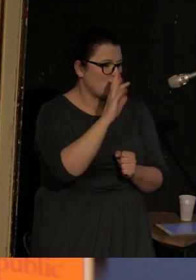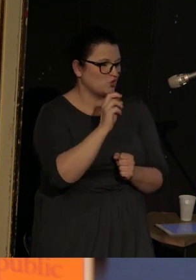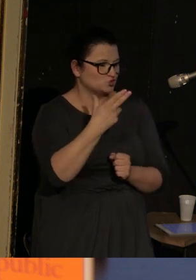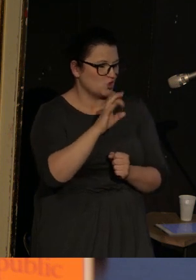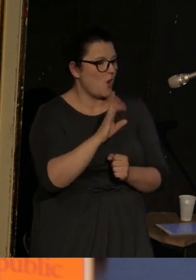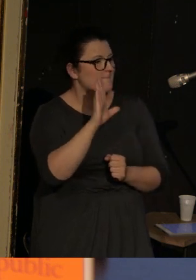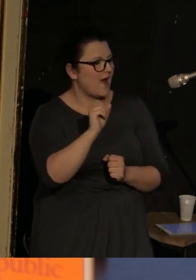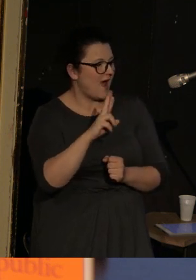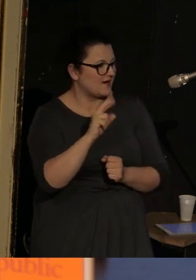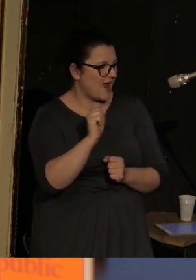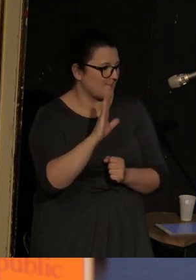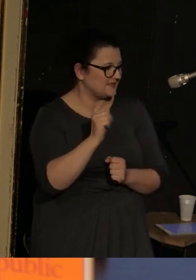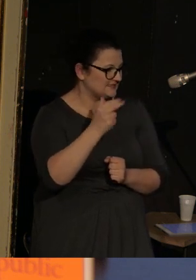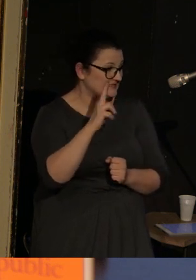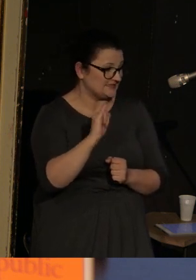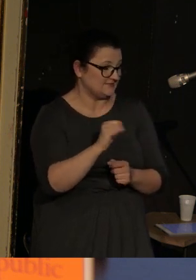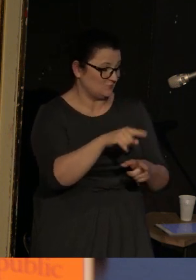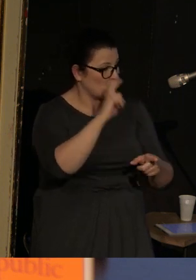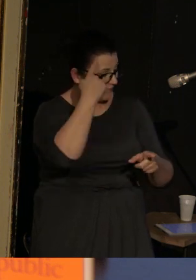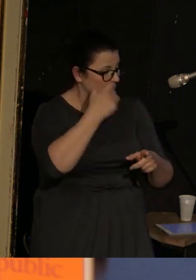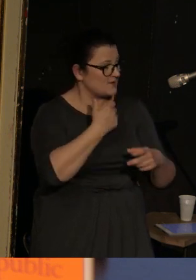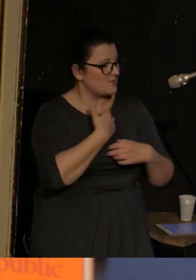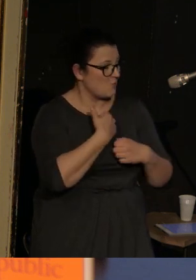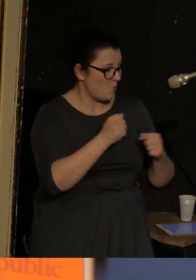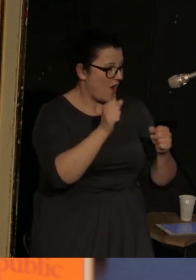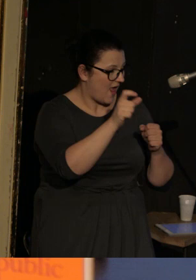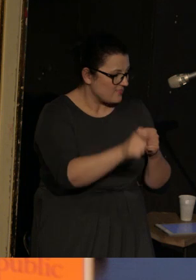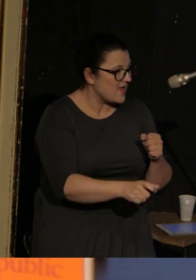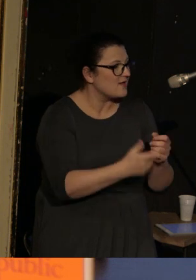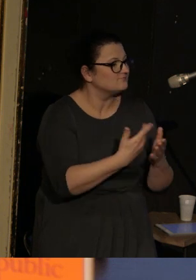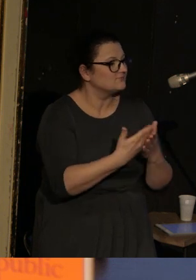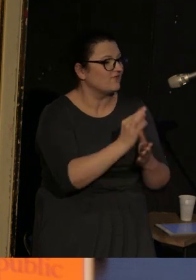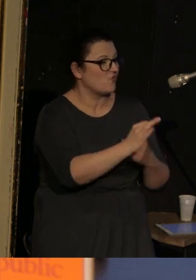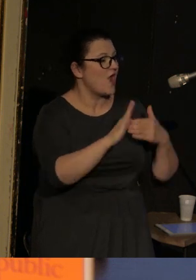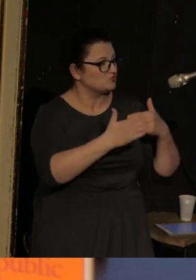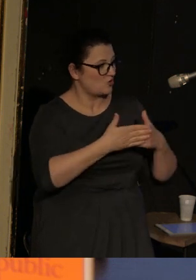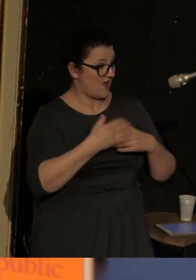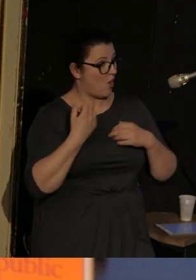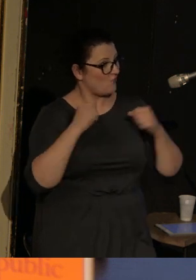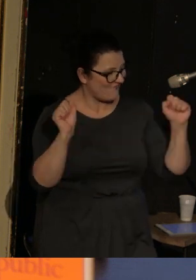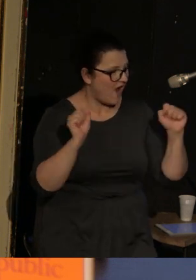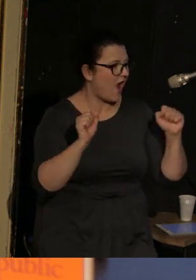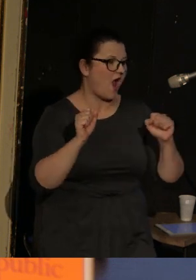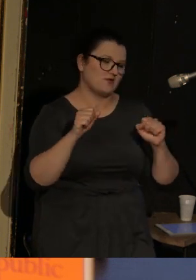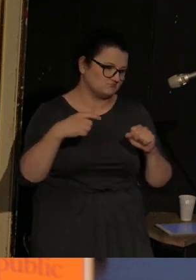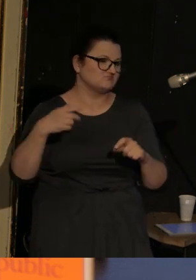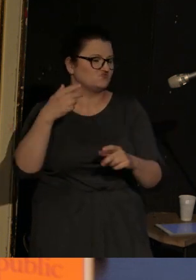Alfonso jest wiodącym bohaterem dlatego, że jego żona za akt odwagi zostaje rozstrzelana przez żołnierzy,